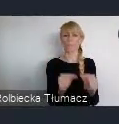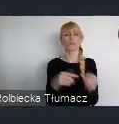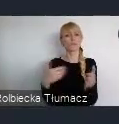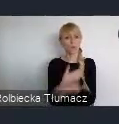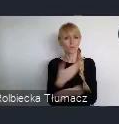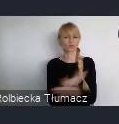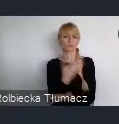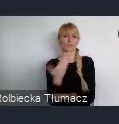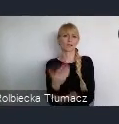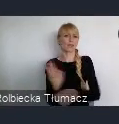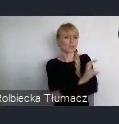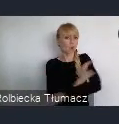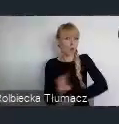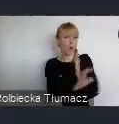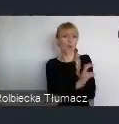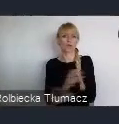na usługi w biznesie.